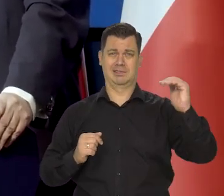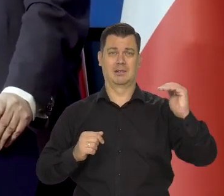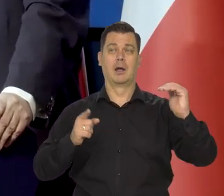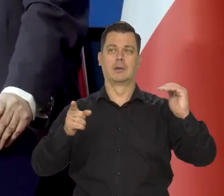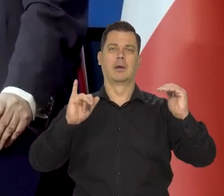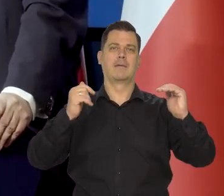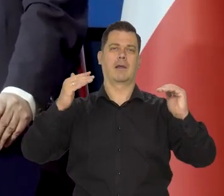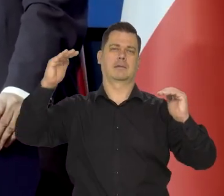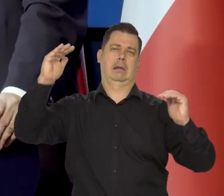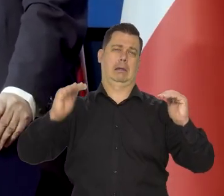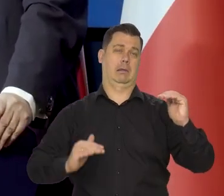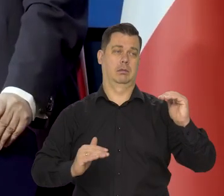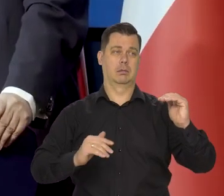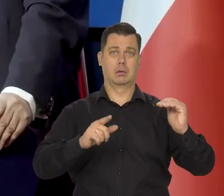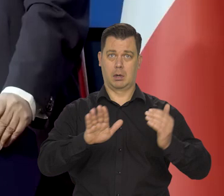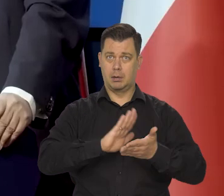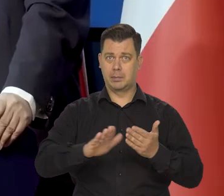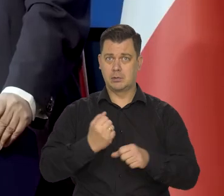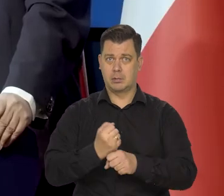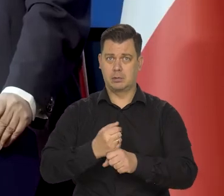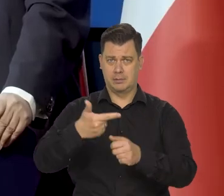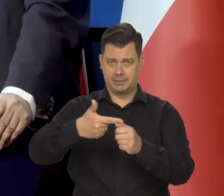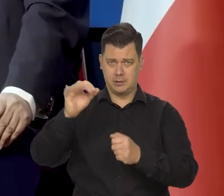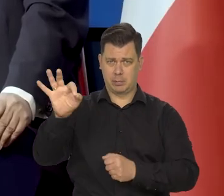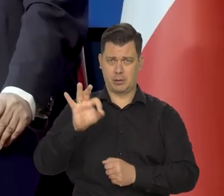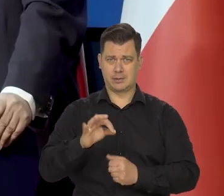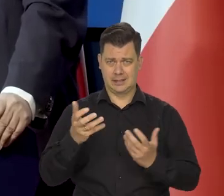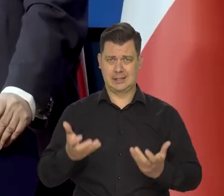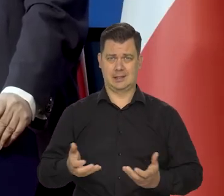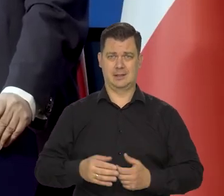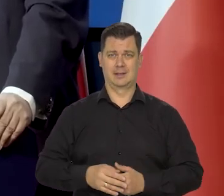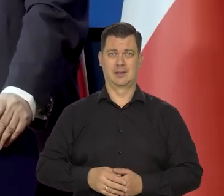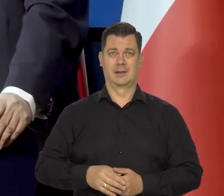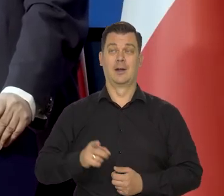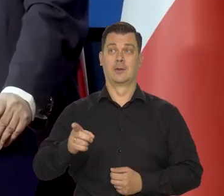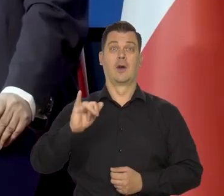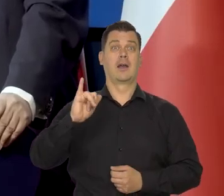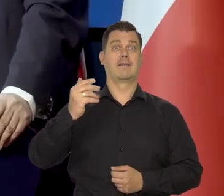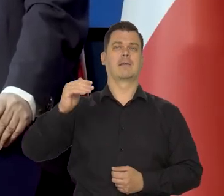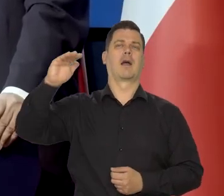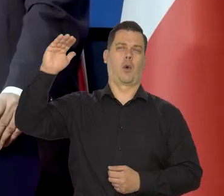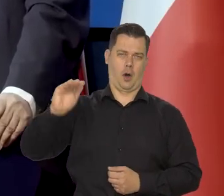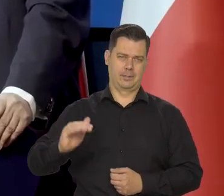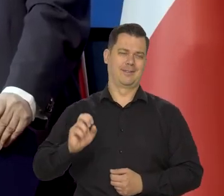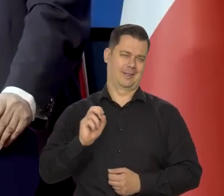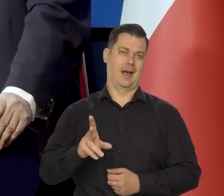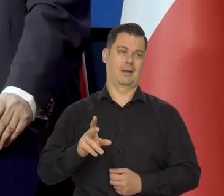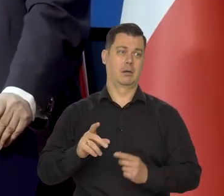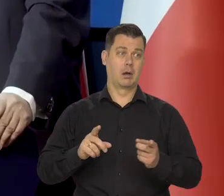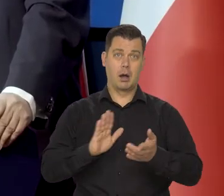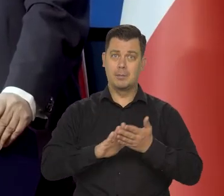które by spowodowały 20% na przykład bezrobocie i oczywiście szybkie wygaśnięcie inflacji, bo by nie było popytu